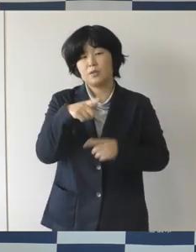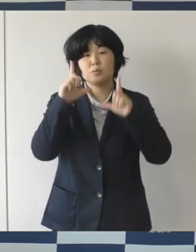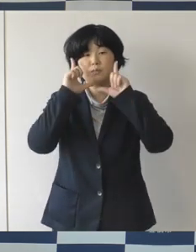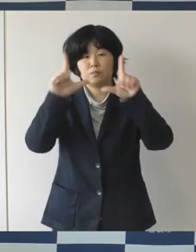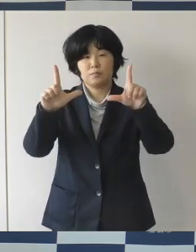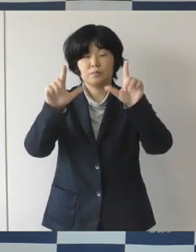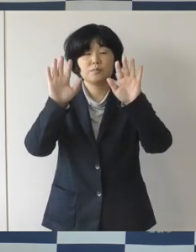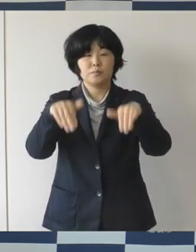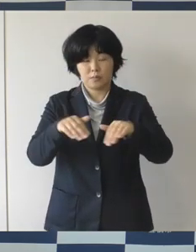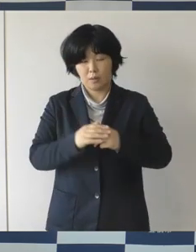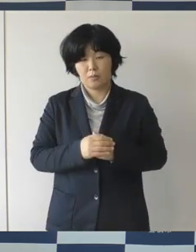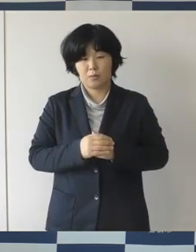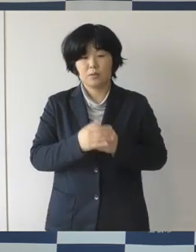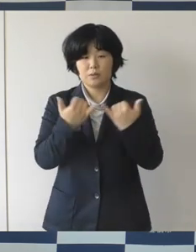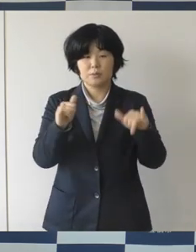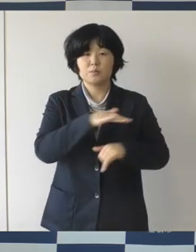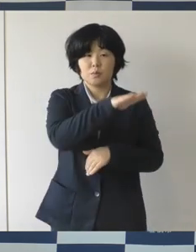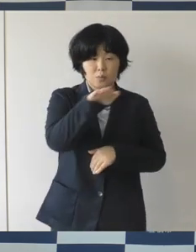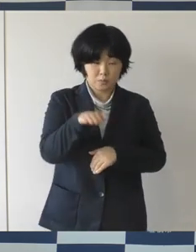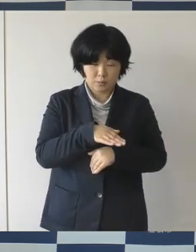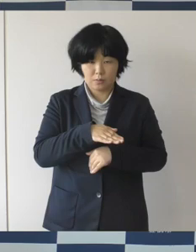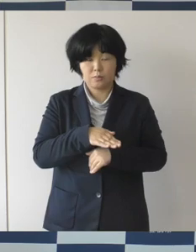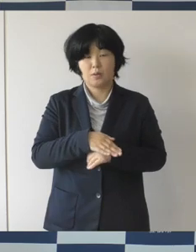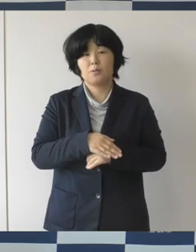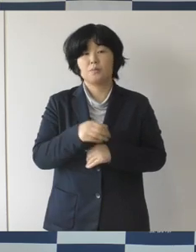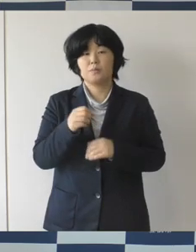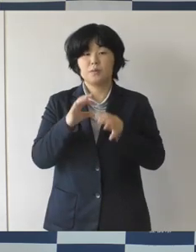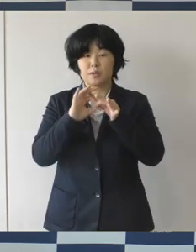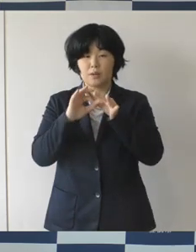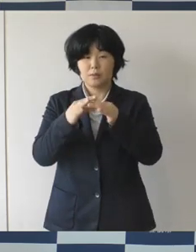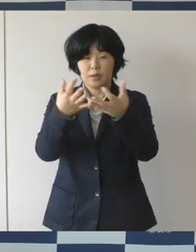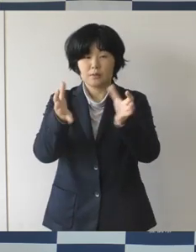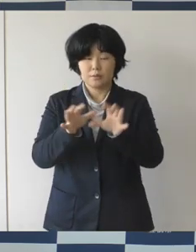市民の皆さんをはじめ関係機関、事業者に